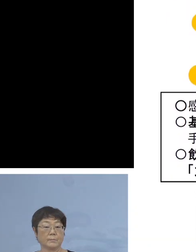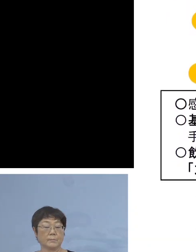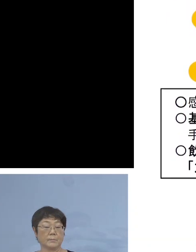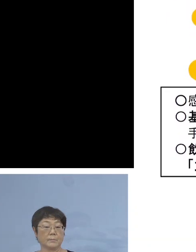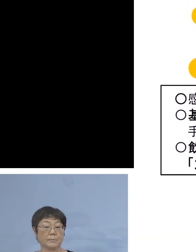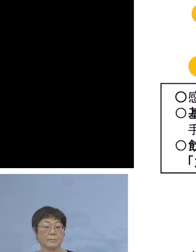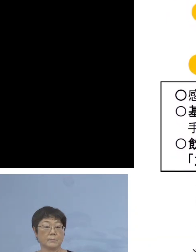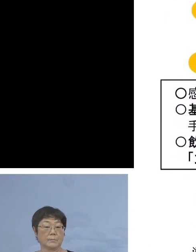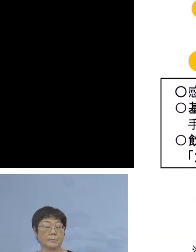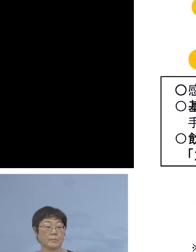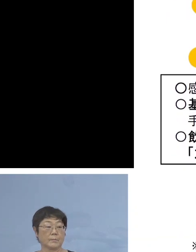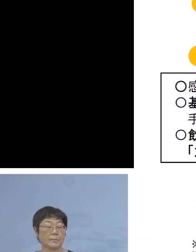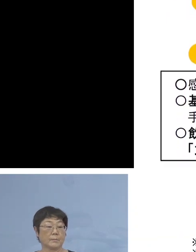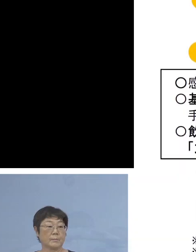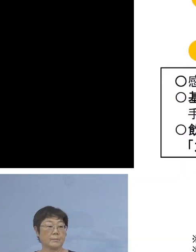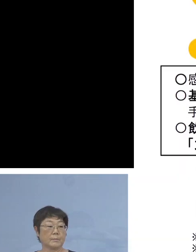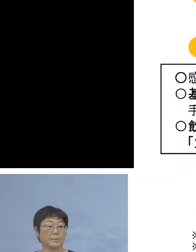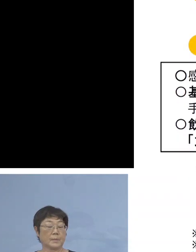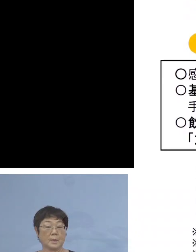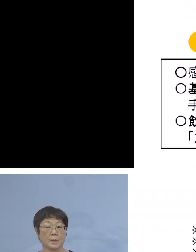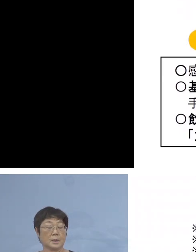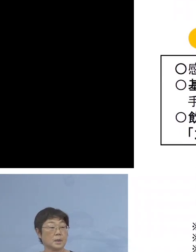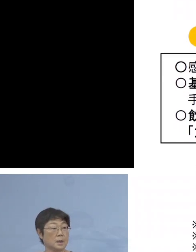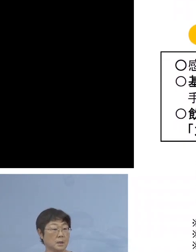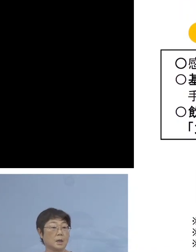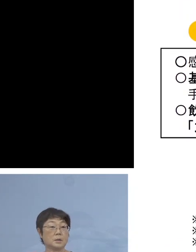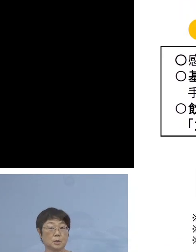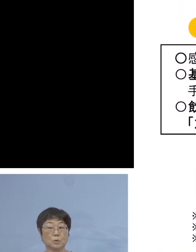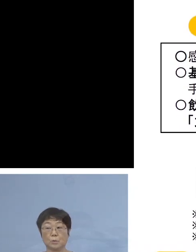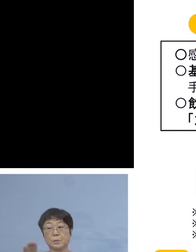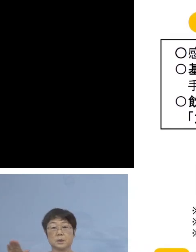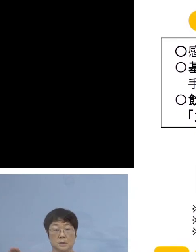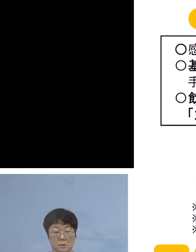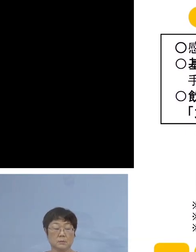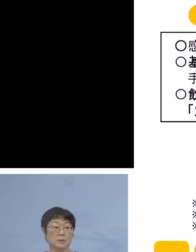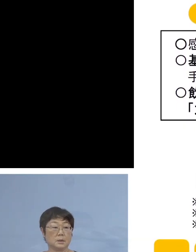これまで県外に おられる皆さん方も こういう形で